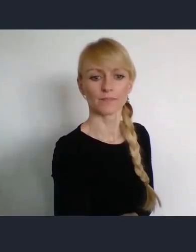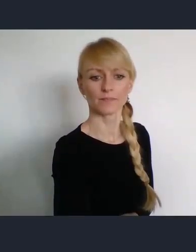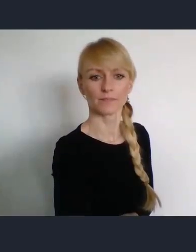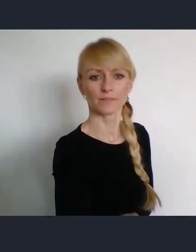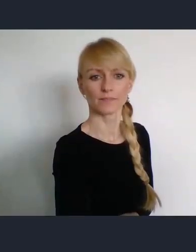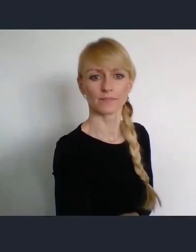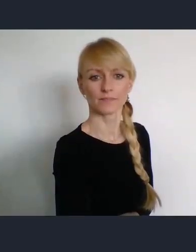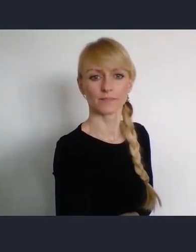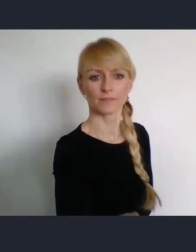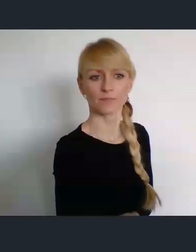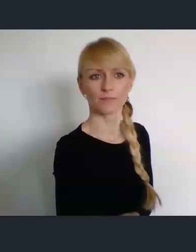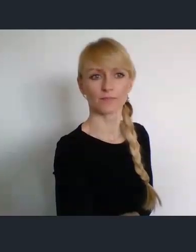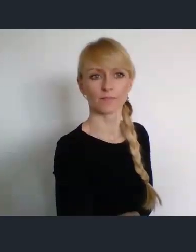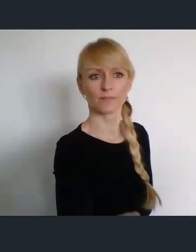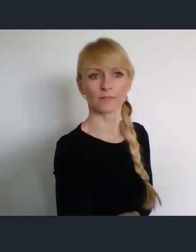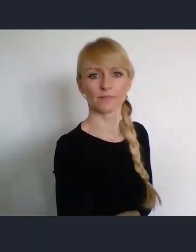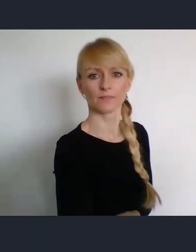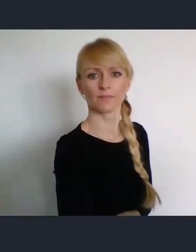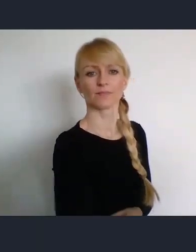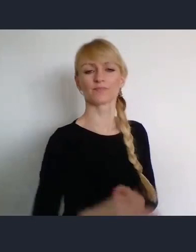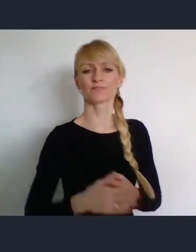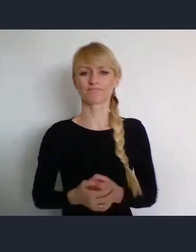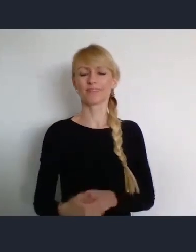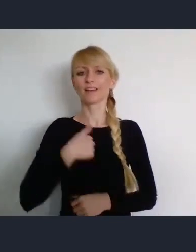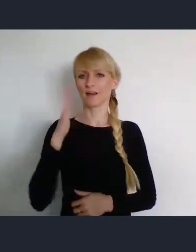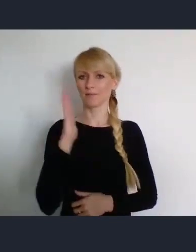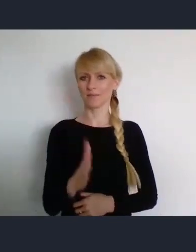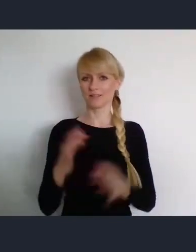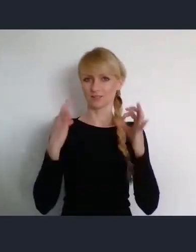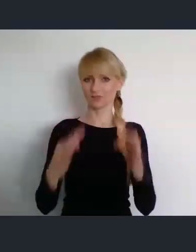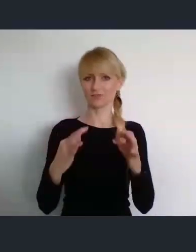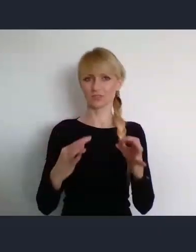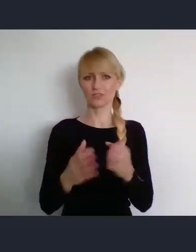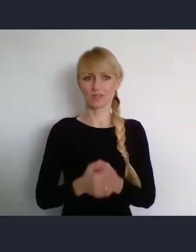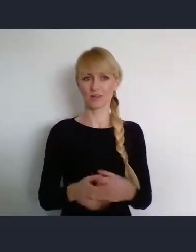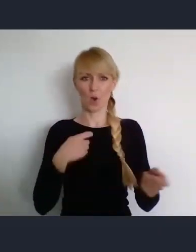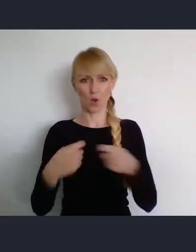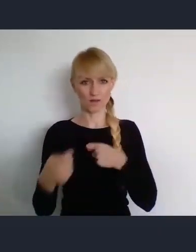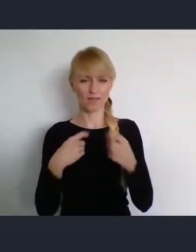naszego dzisiejszego spotkania. Poproszę najpierw Pana Zygmunta Frankiewicza.